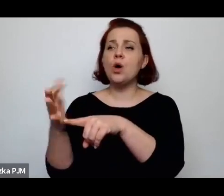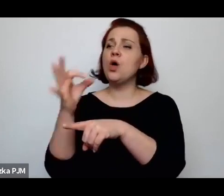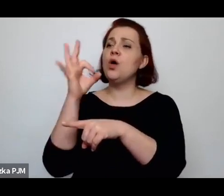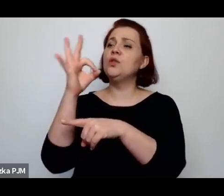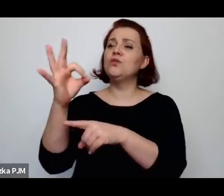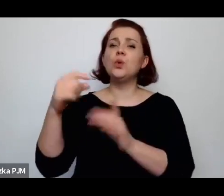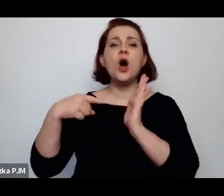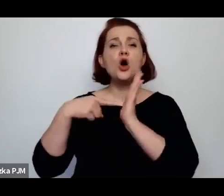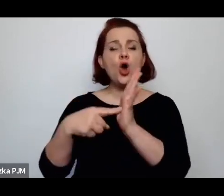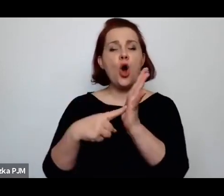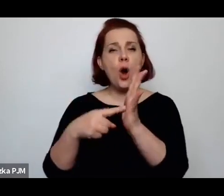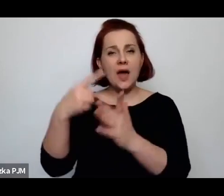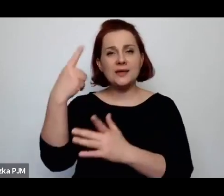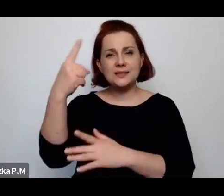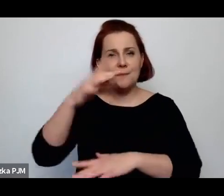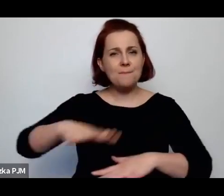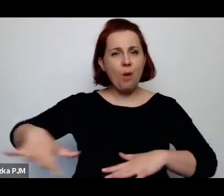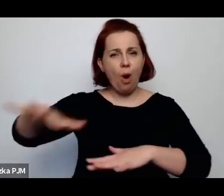tak jak społeczeństwo chciałoby to widzieć.